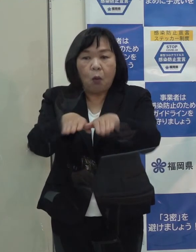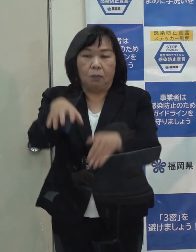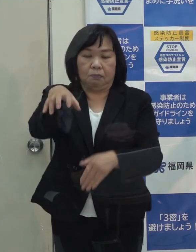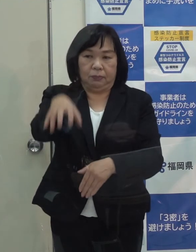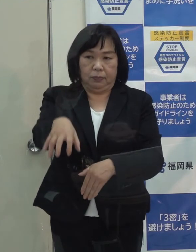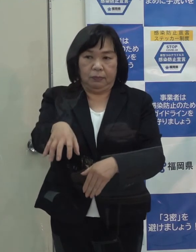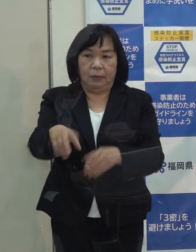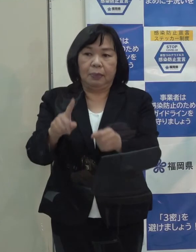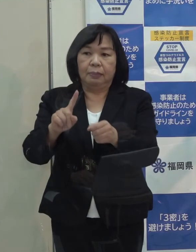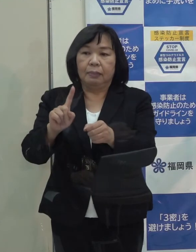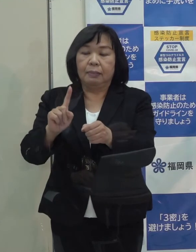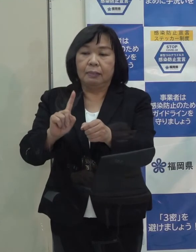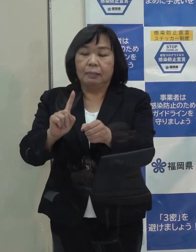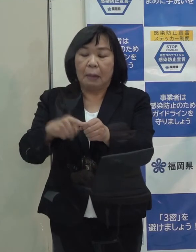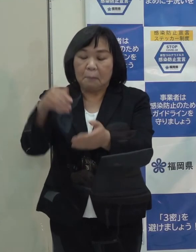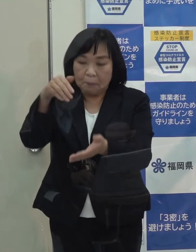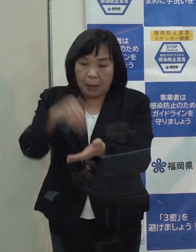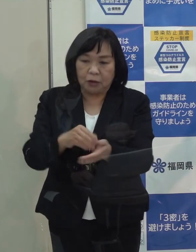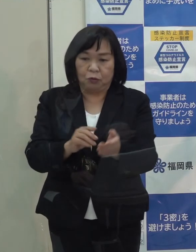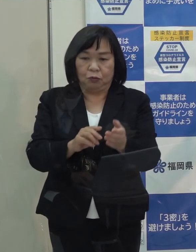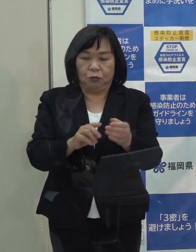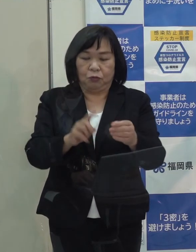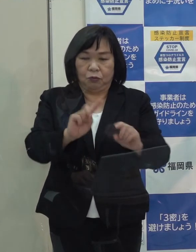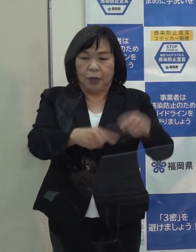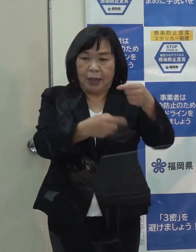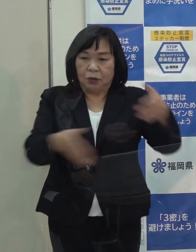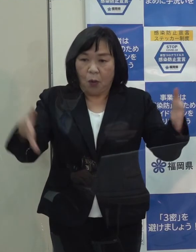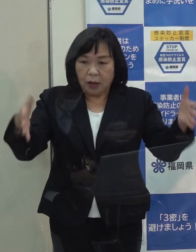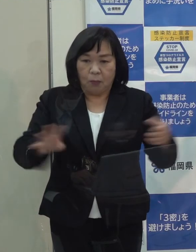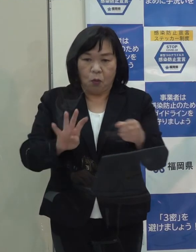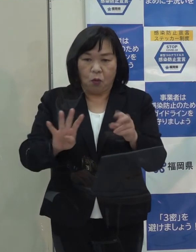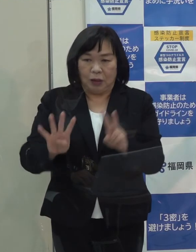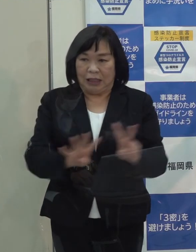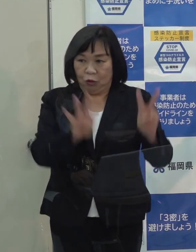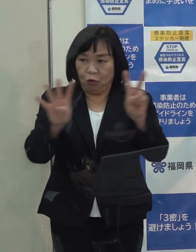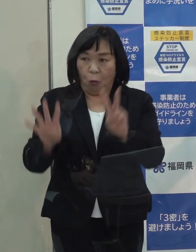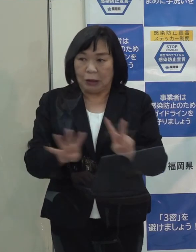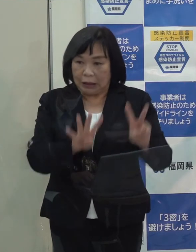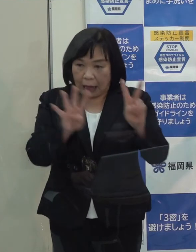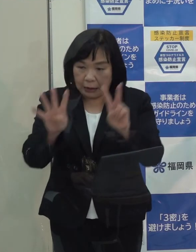年末年始も引き続き２４時間体制で続けていきます